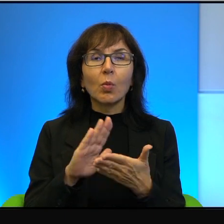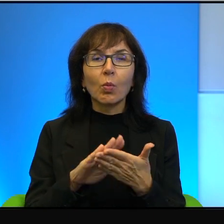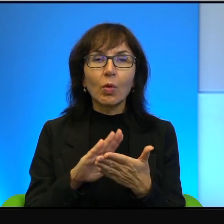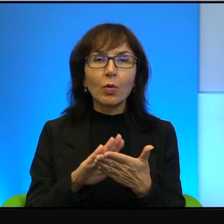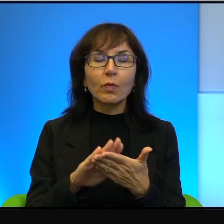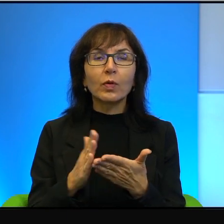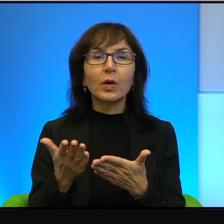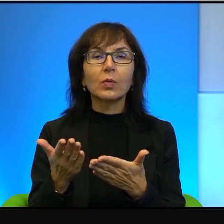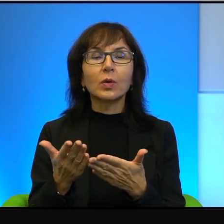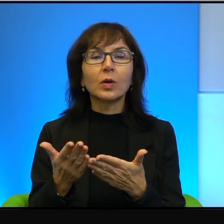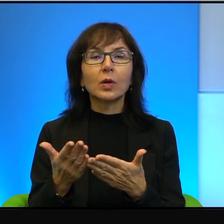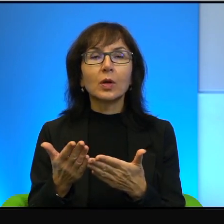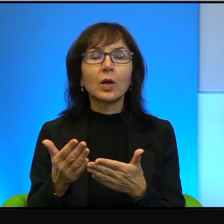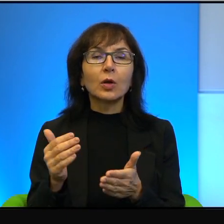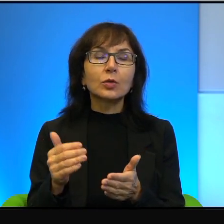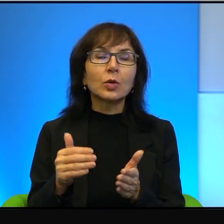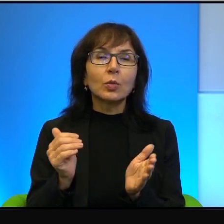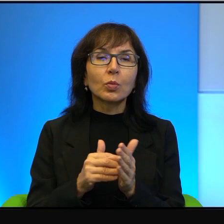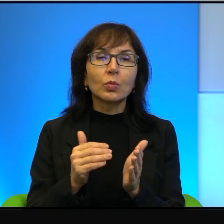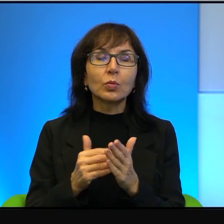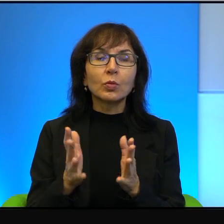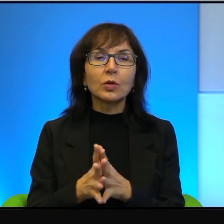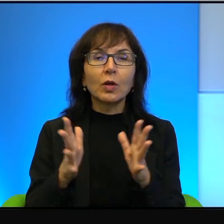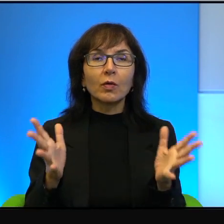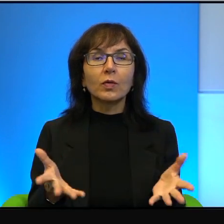i tym ludziom należy się wielki szacunek, ale tak jak powiedziałem na początku,